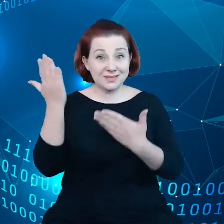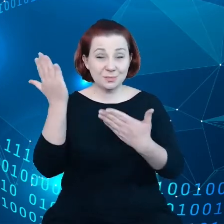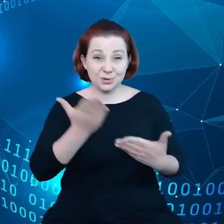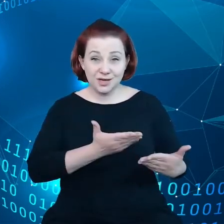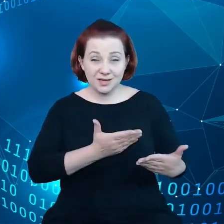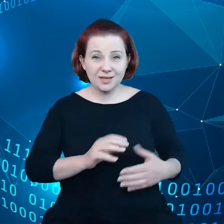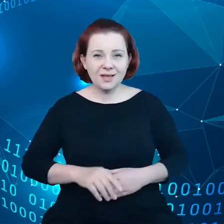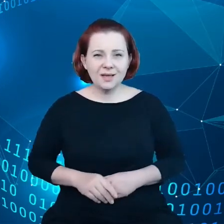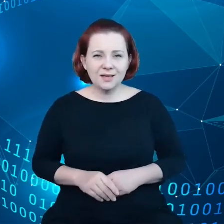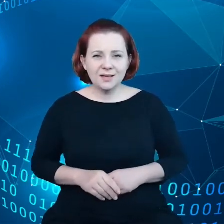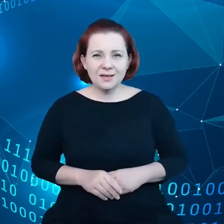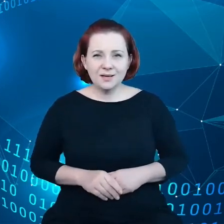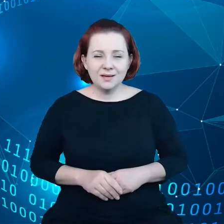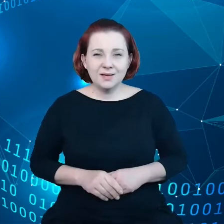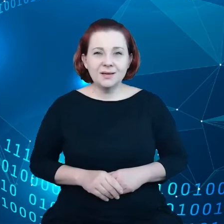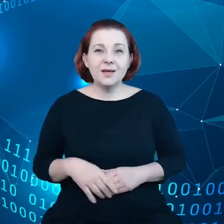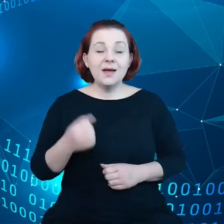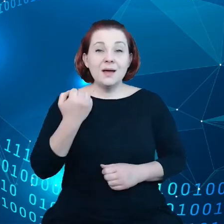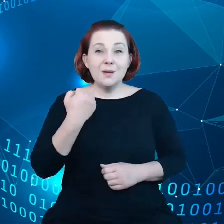Jest mi bardzo miło być z wami